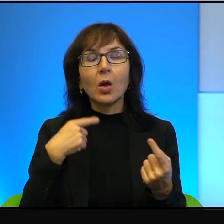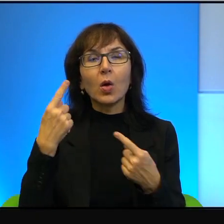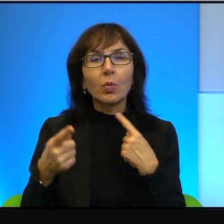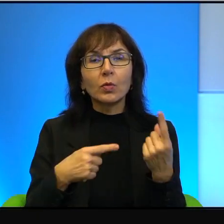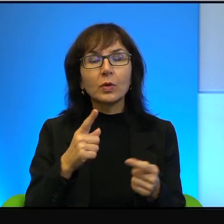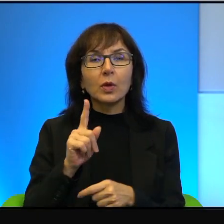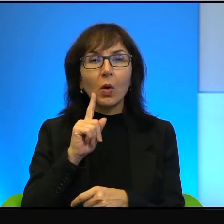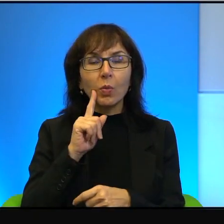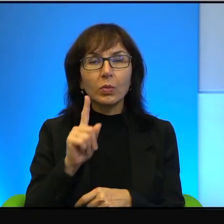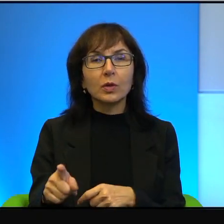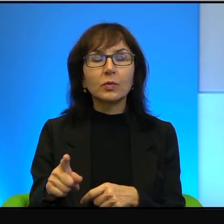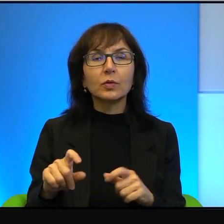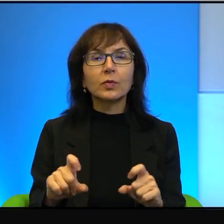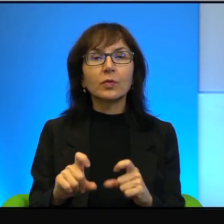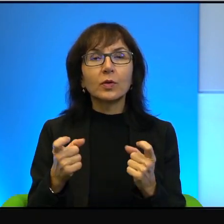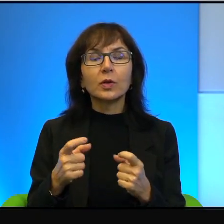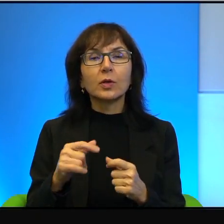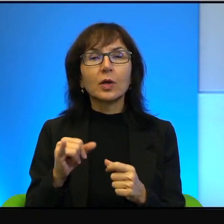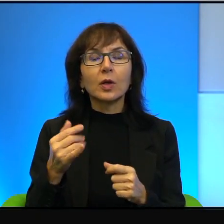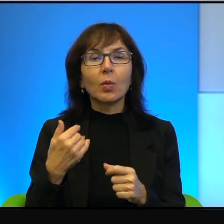które się stały jakiś czas temu w Jerozolimie,